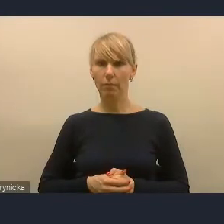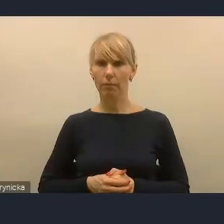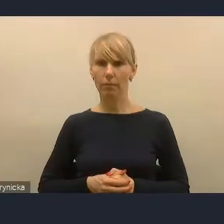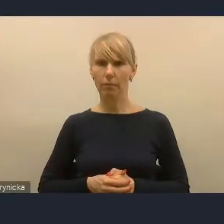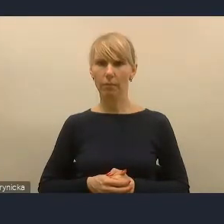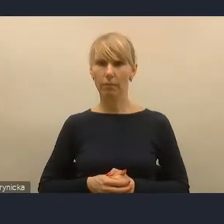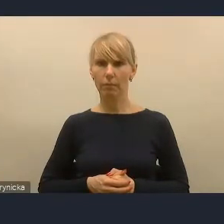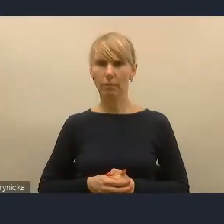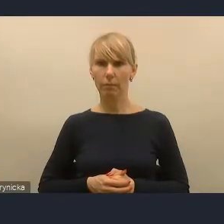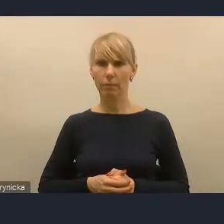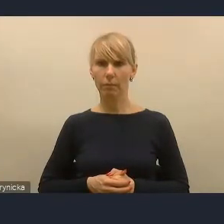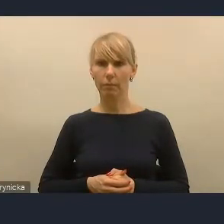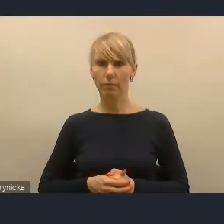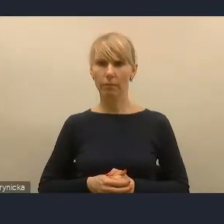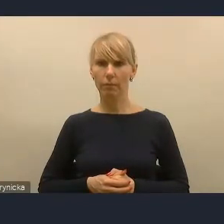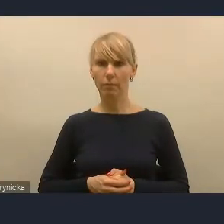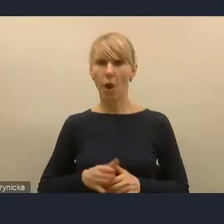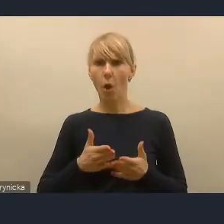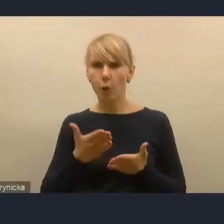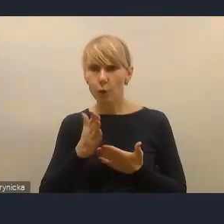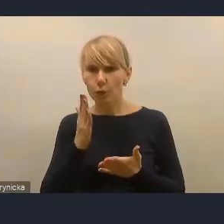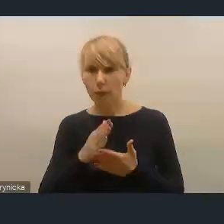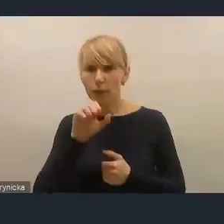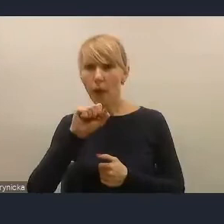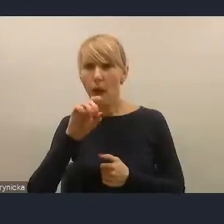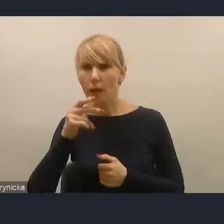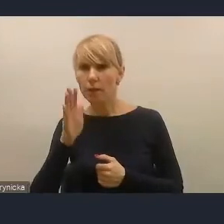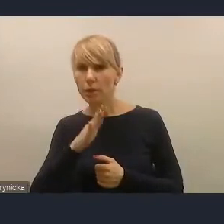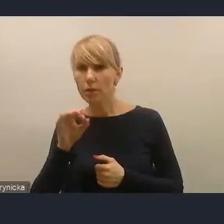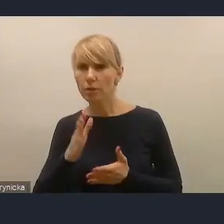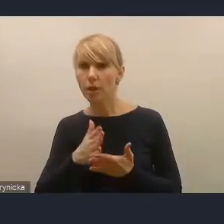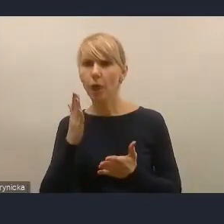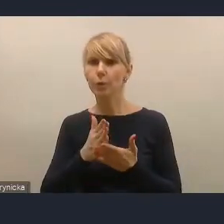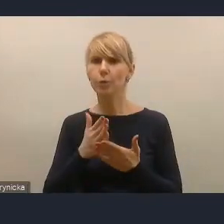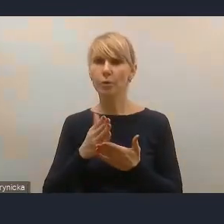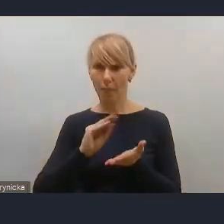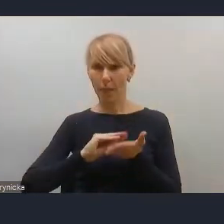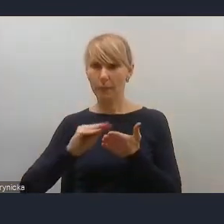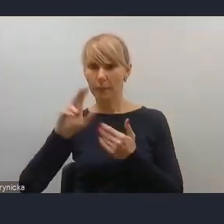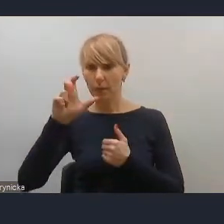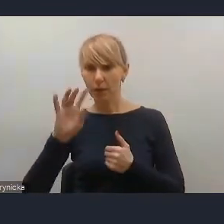Aha, pani Agnieszka przed chwileczką napisała, że... Ja mam zgłoszenie pana radnego Mateusza Nycka